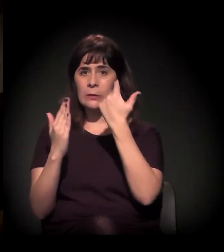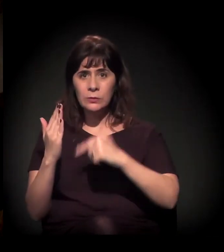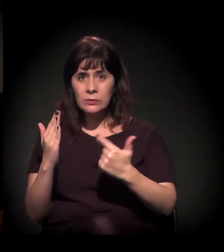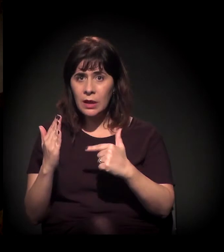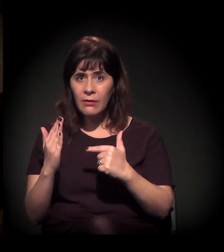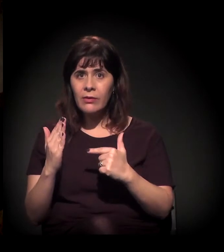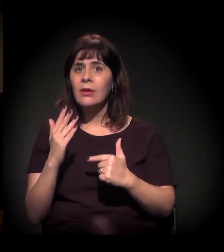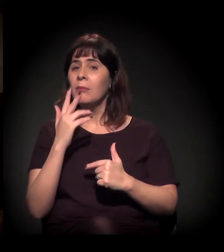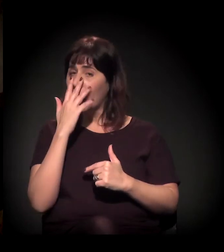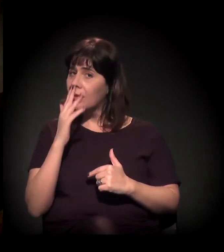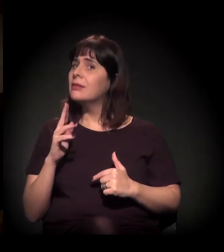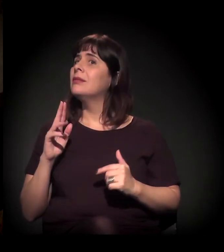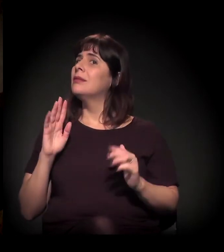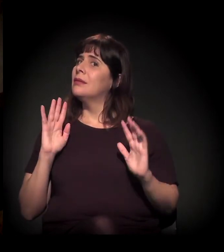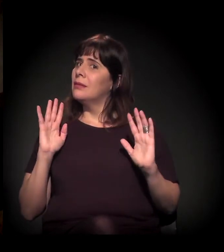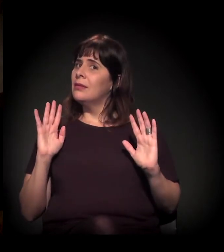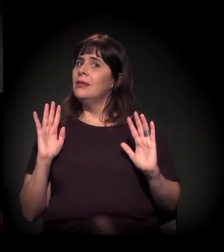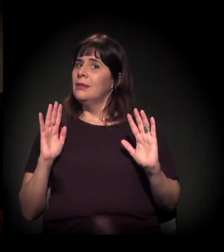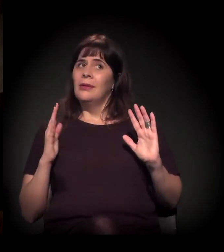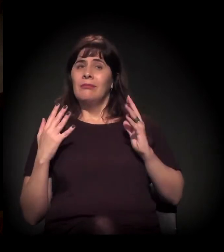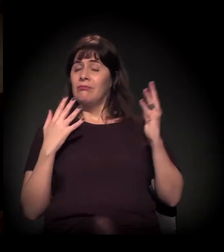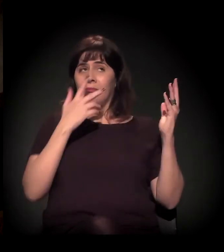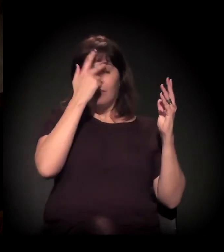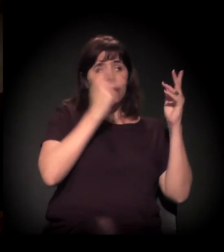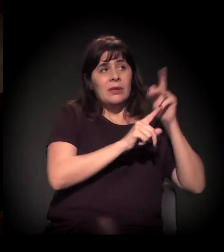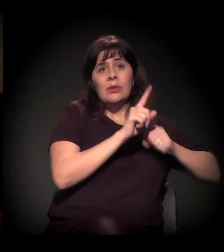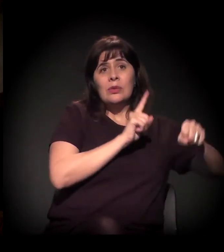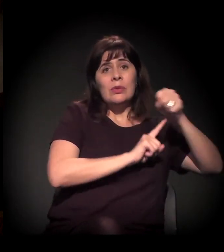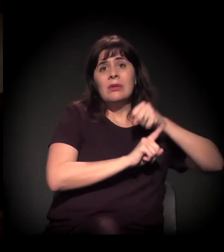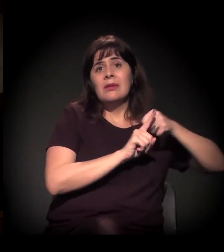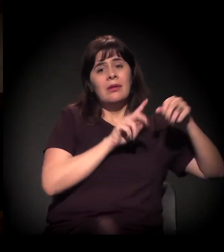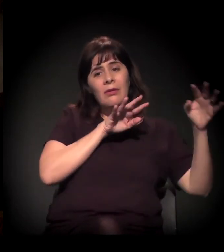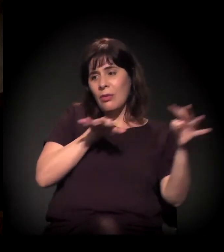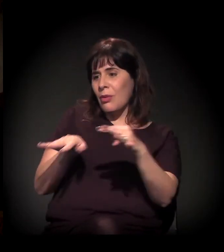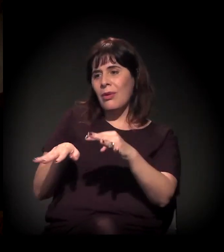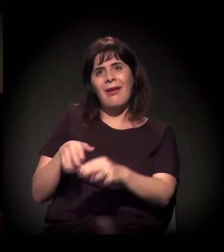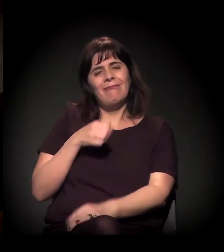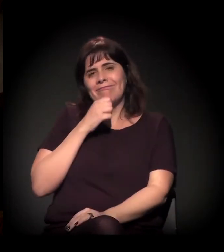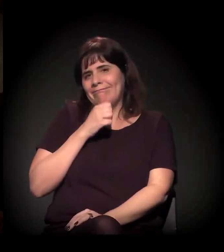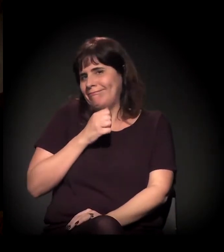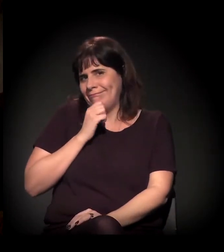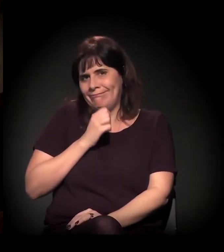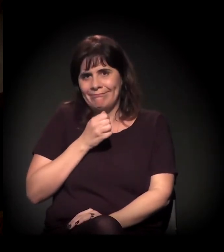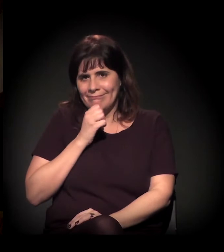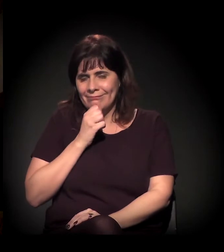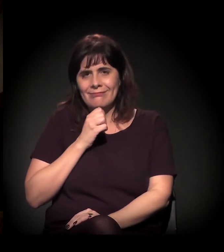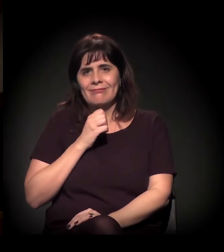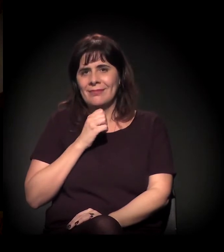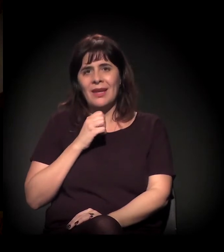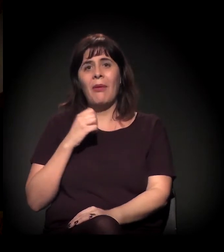a coisa não vai para o debate público e não mobiliza esses atores institucionais, não mobiliza...